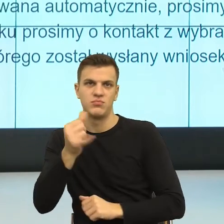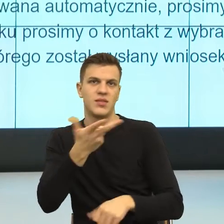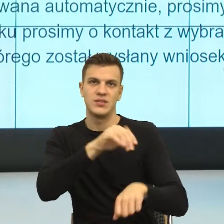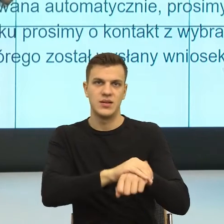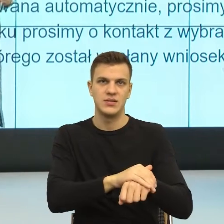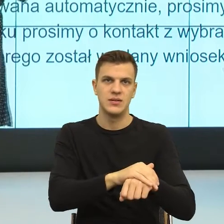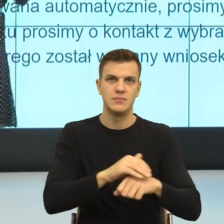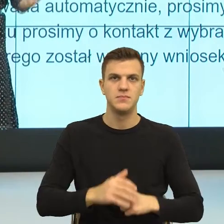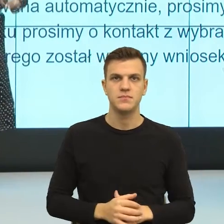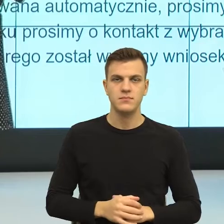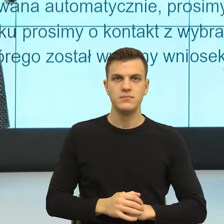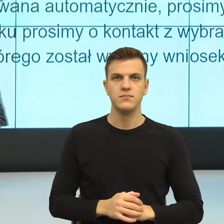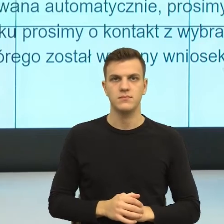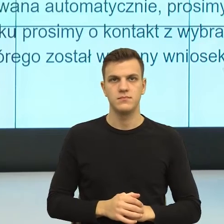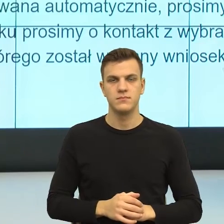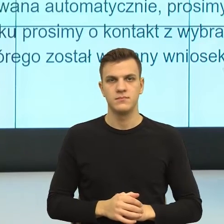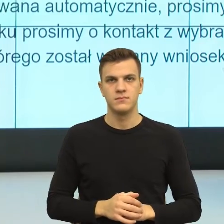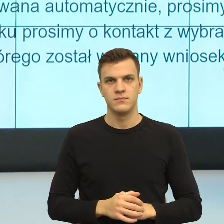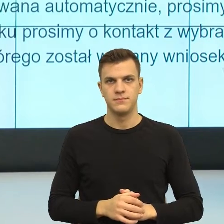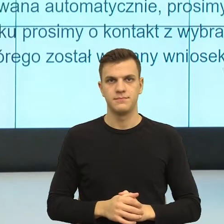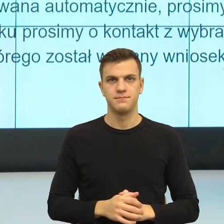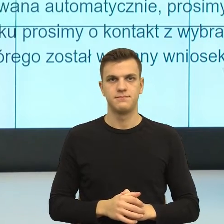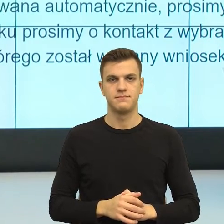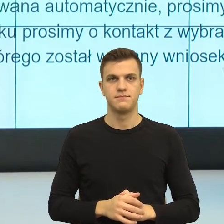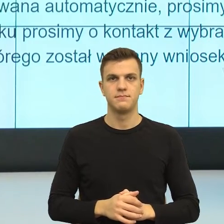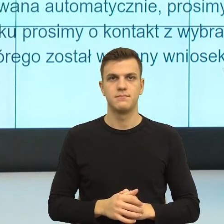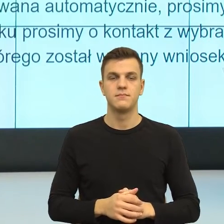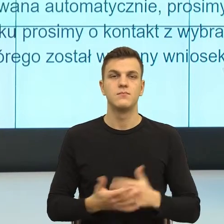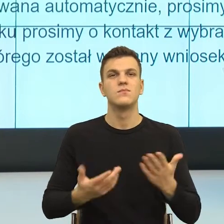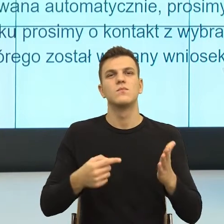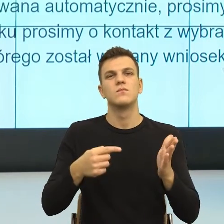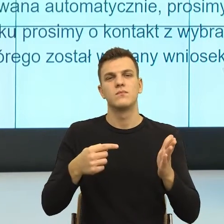Natomiast to, co się wydarza, czy to, kiedy czytałam Państwa pisma,